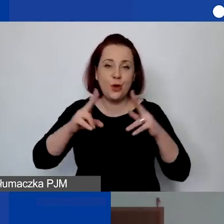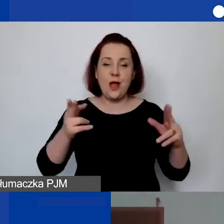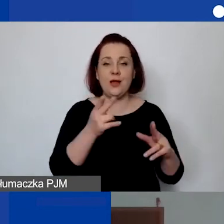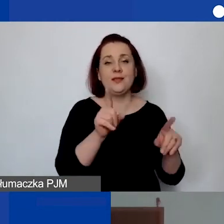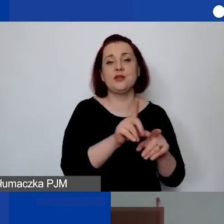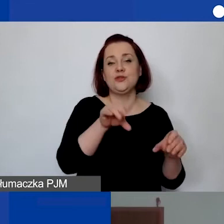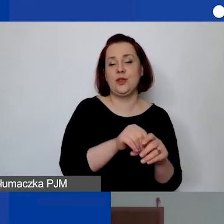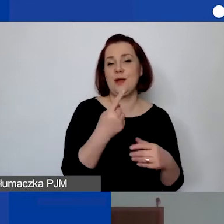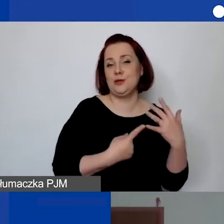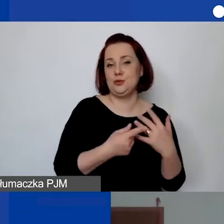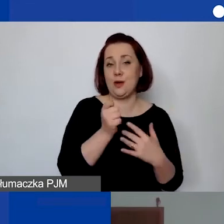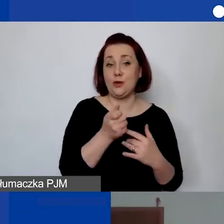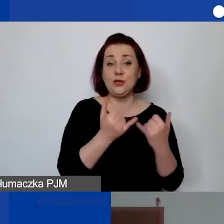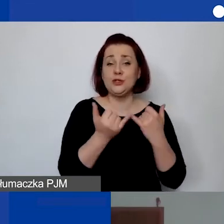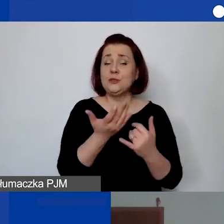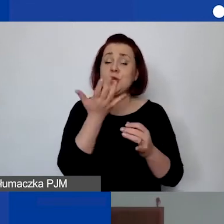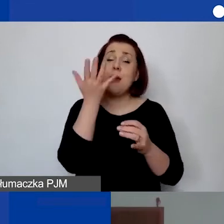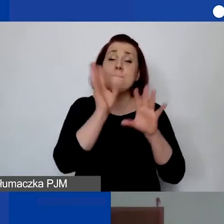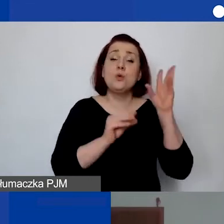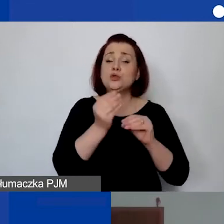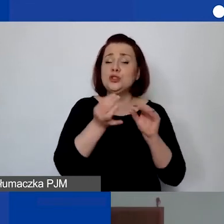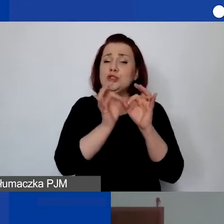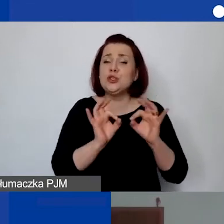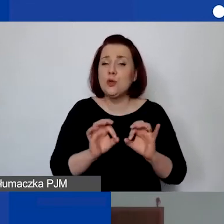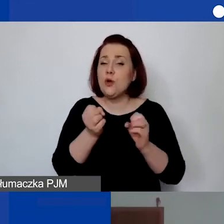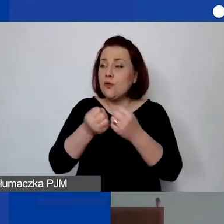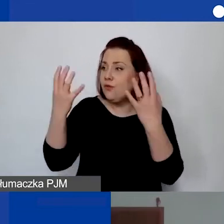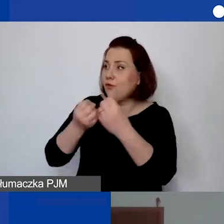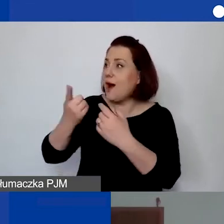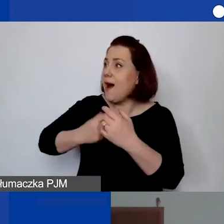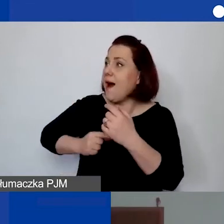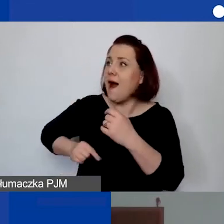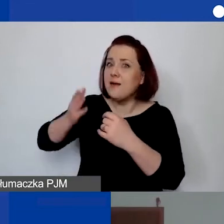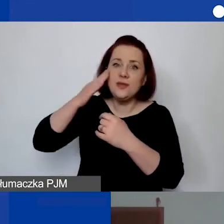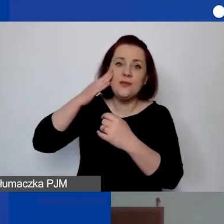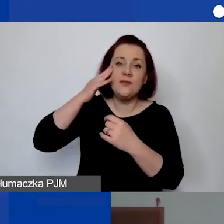Im bardziej szczegółowy budżet, tym jaśniejsze jest, co się składa na tę kwotę ostateczną.